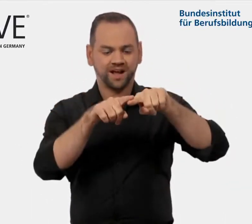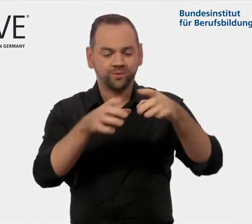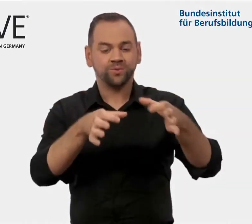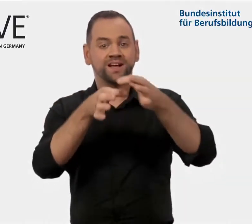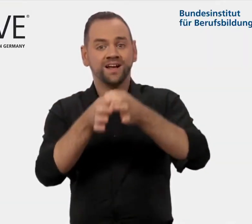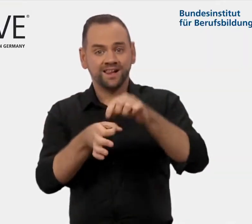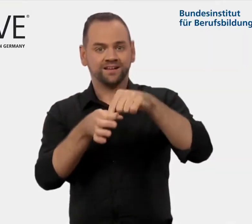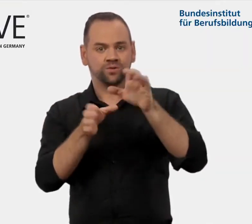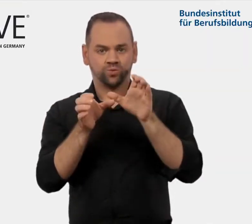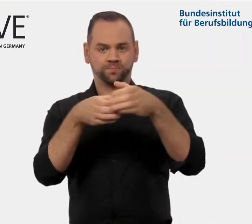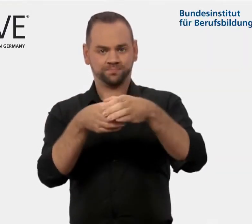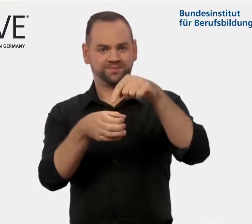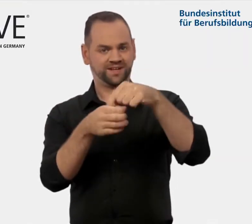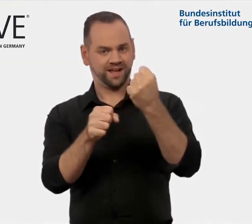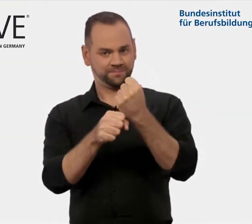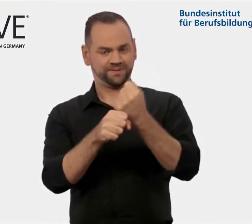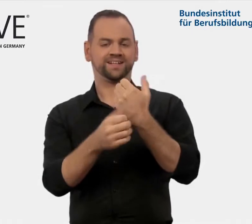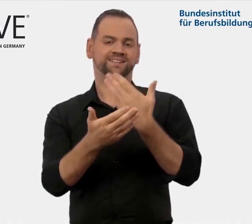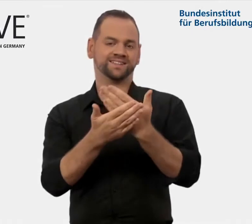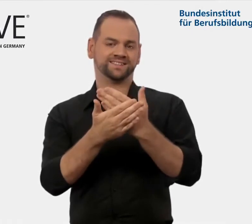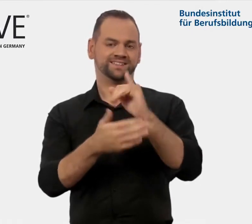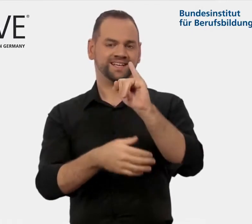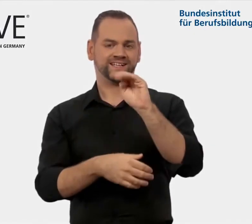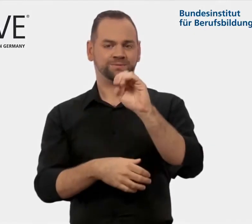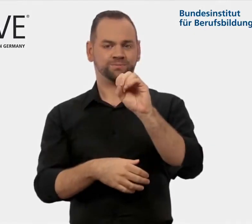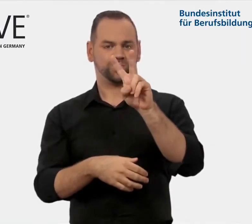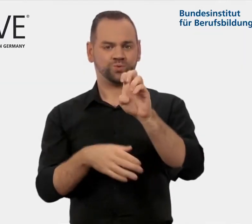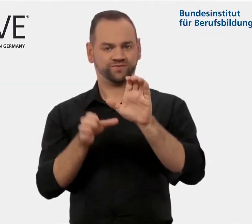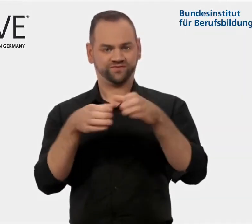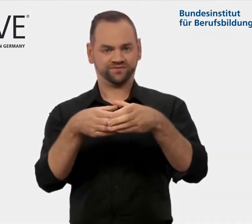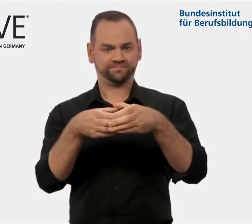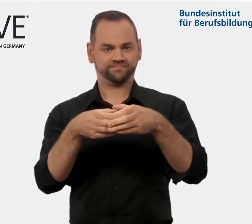im Bundesinstitut für Berufsbildung, kurz BIBB.